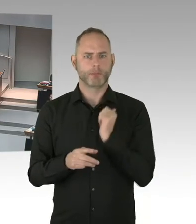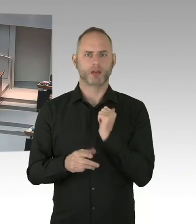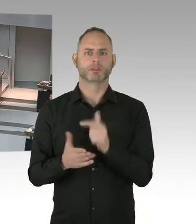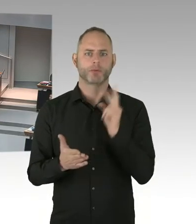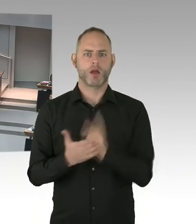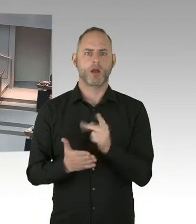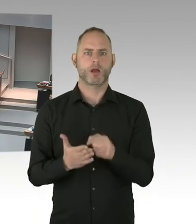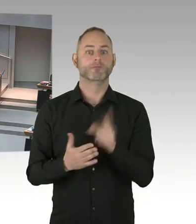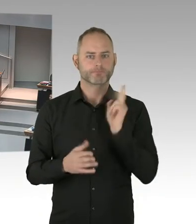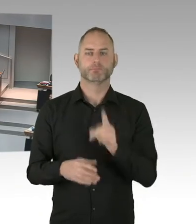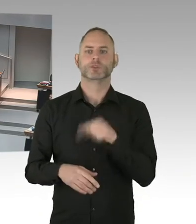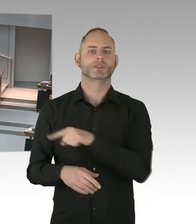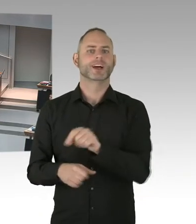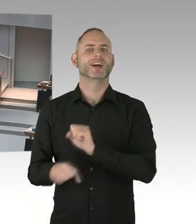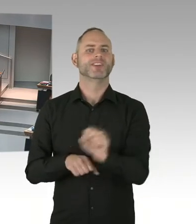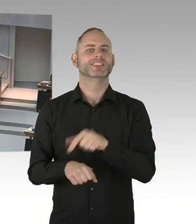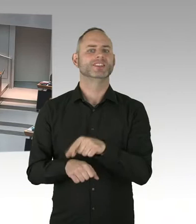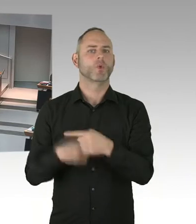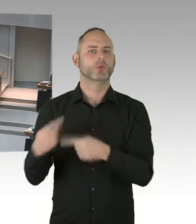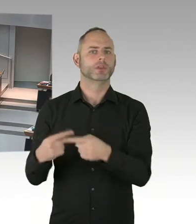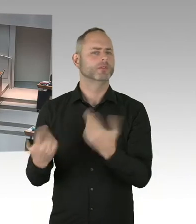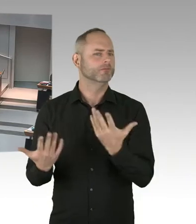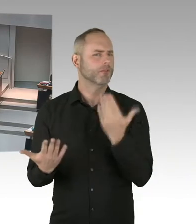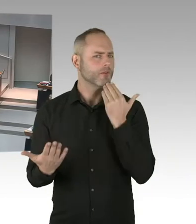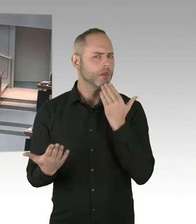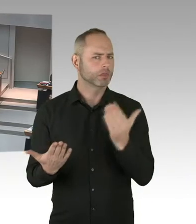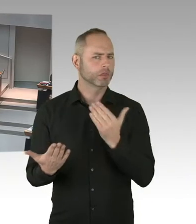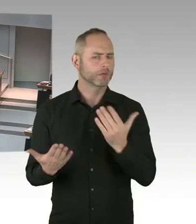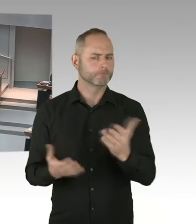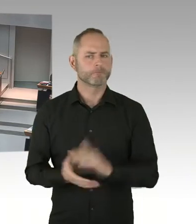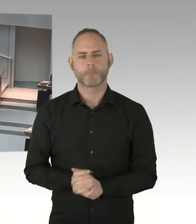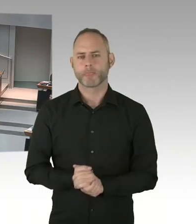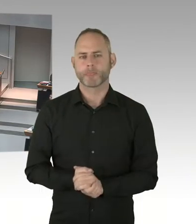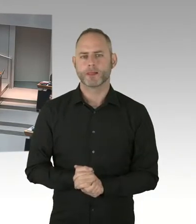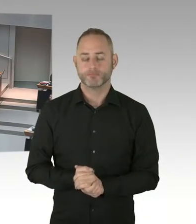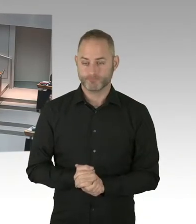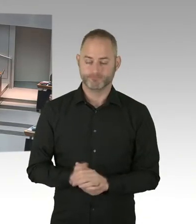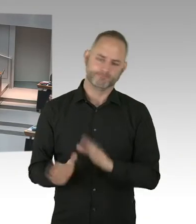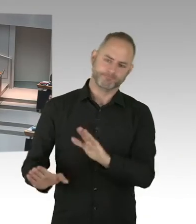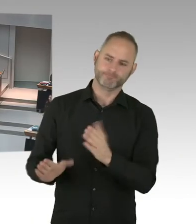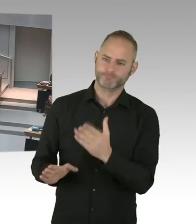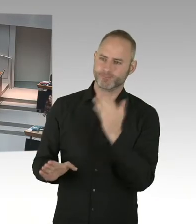Deswegen ansonsten hätte ja der Richter, die Richterin, ausgesprochen, dass wir die Möglichkeit gehabt hätten,